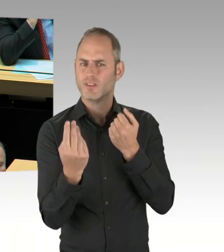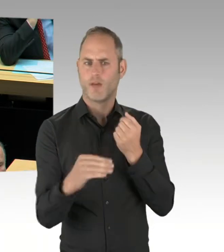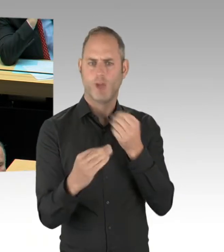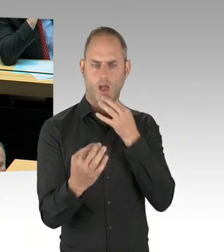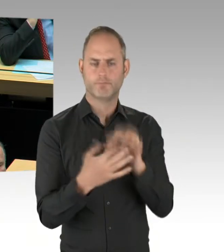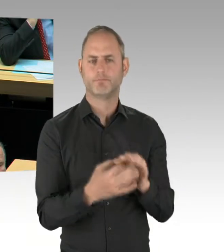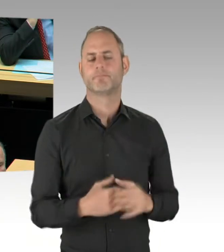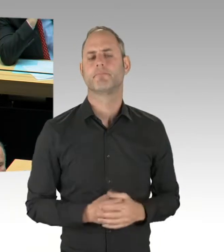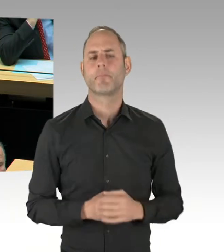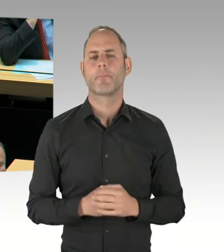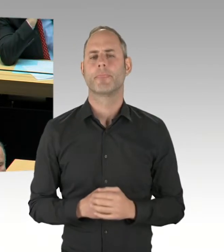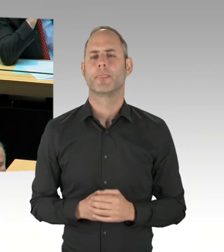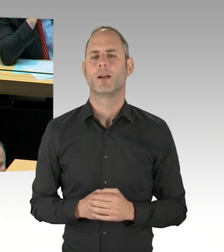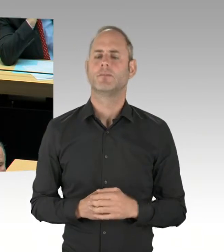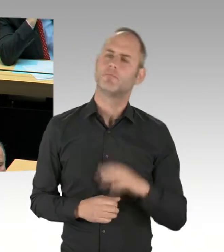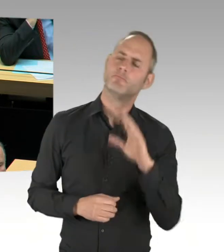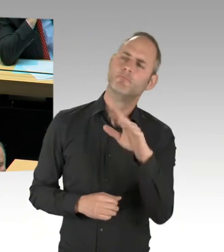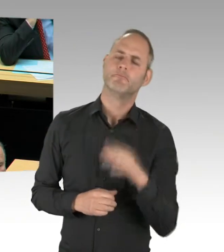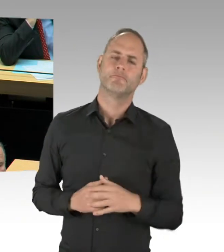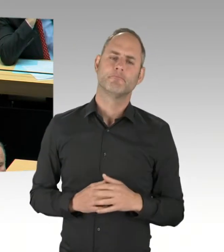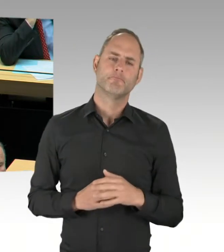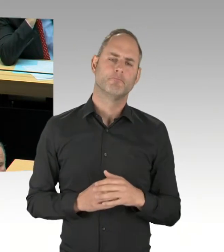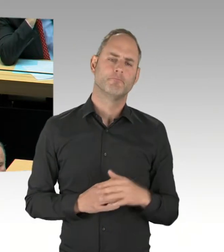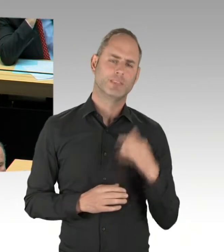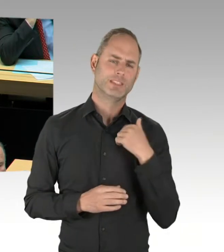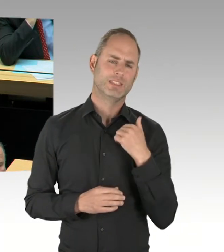Weil in der vergangenen Plenarsitzung auf einen ähnlichen Fragekomplex haben Sie geantwortet,